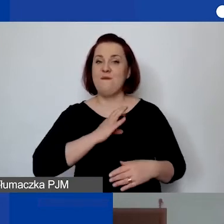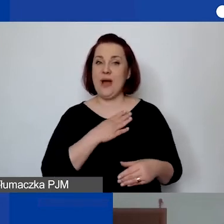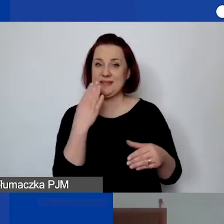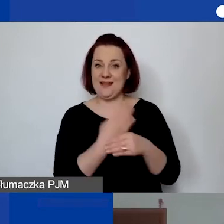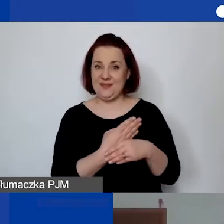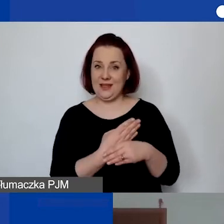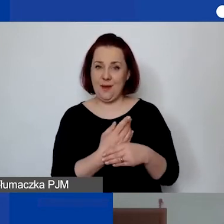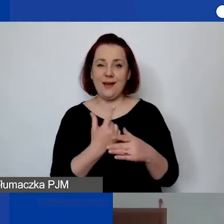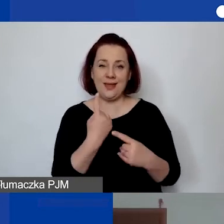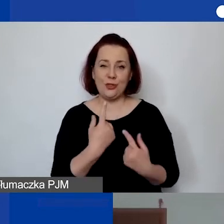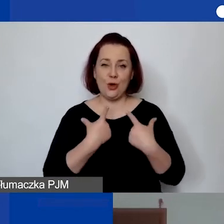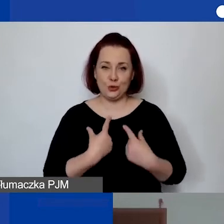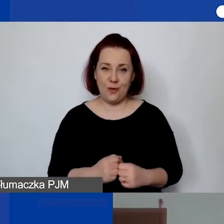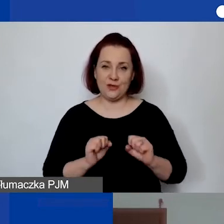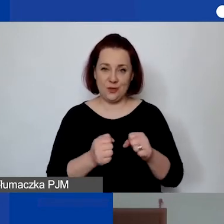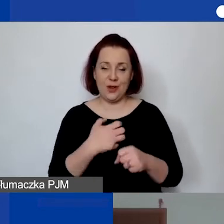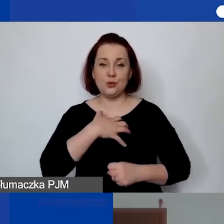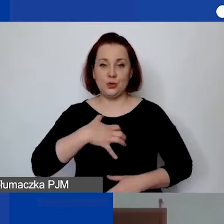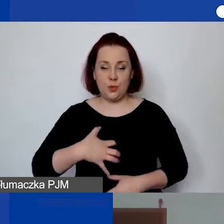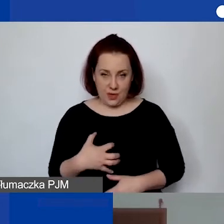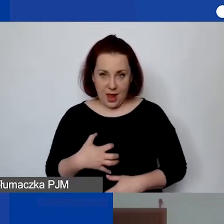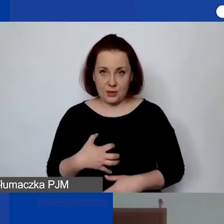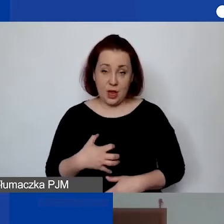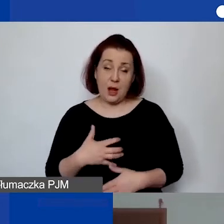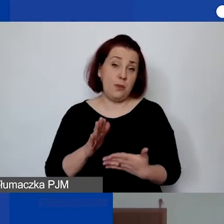albo np. właśnie księgowa,